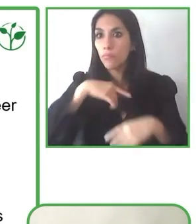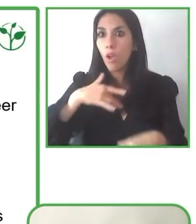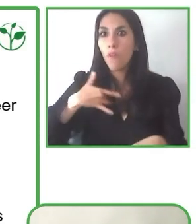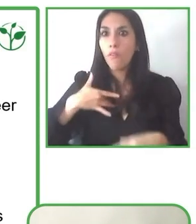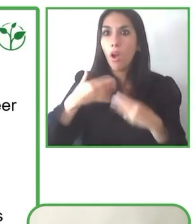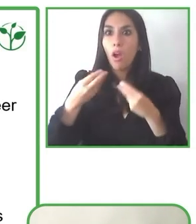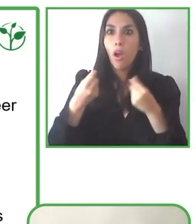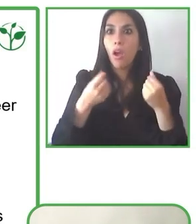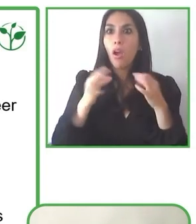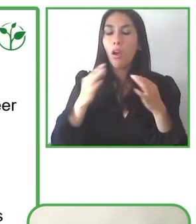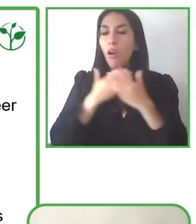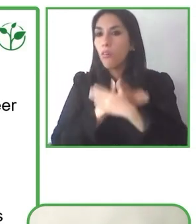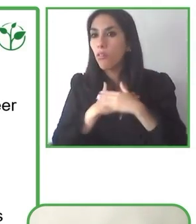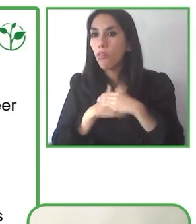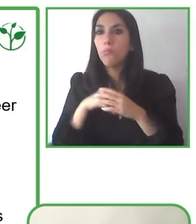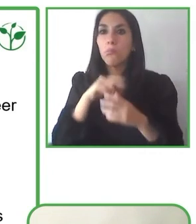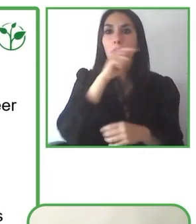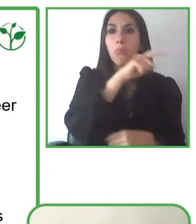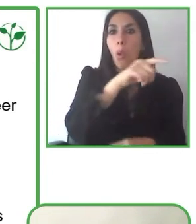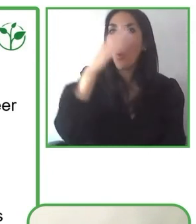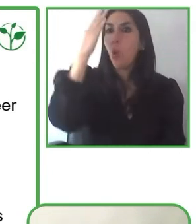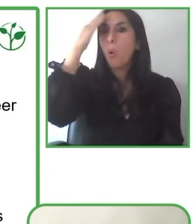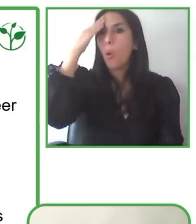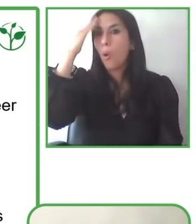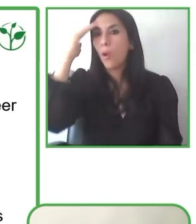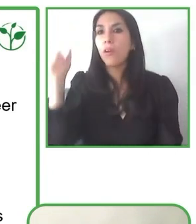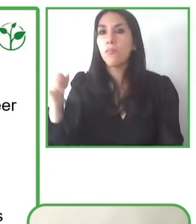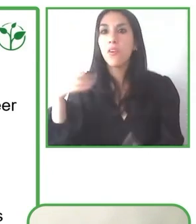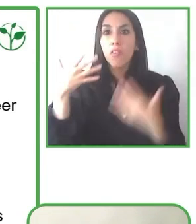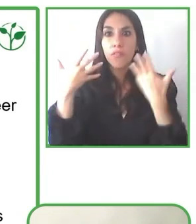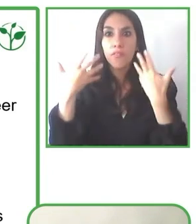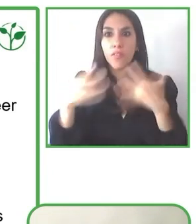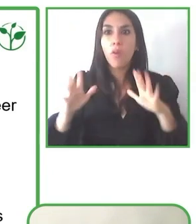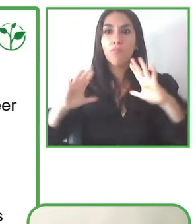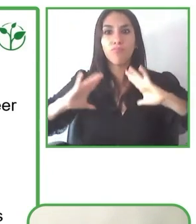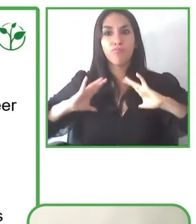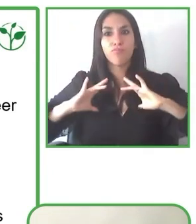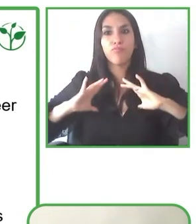el cielo maravilloso de este país y tener muchísimos más aprendizajes.